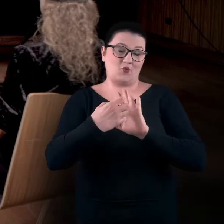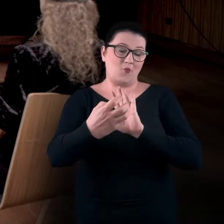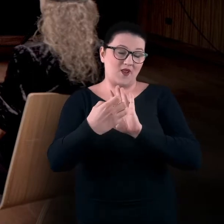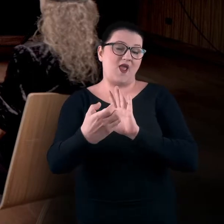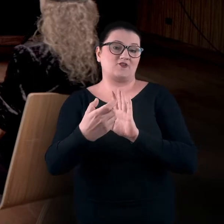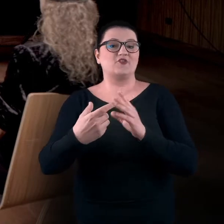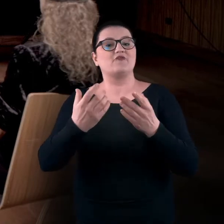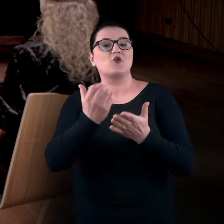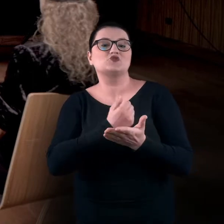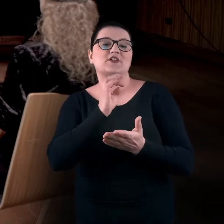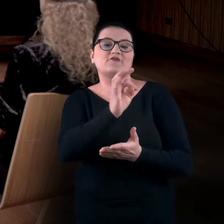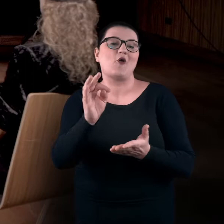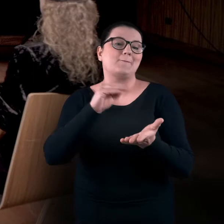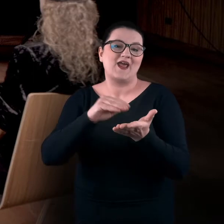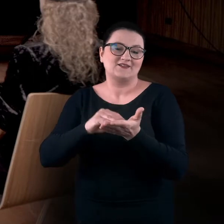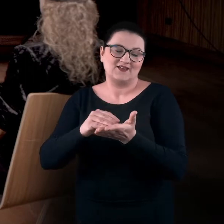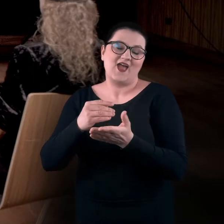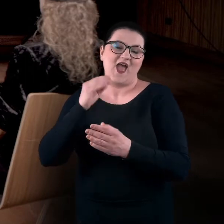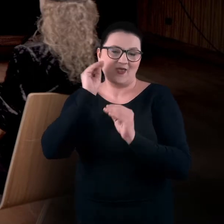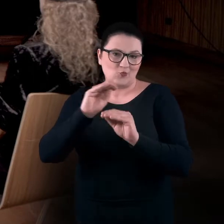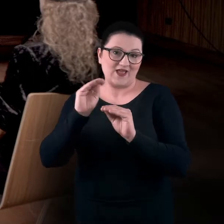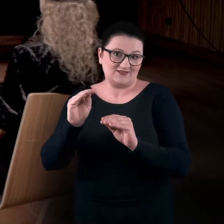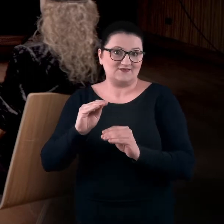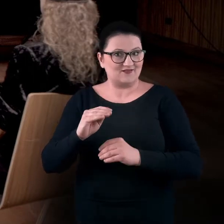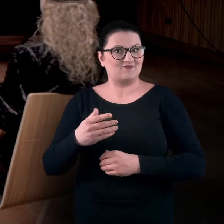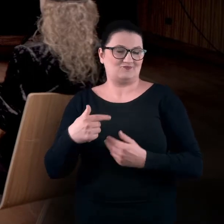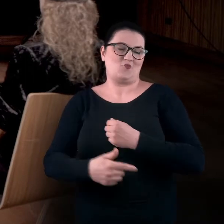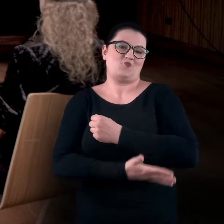będzie to dla Was stanowiło ważne i pomocne narzędzie.